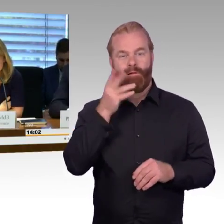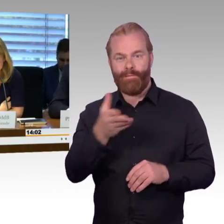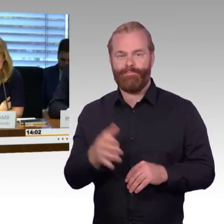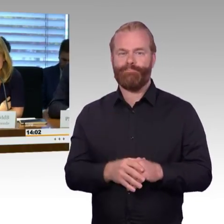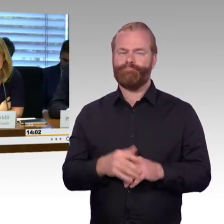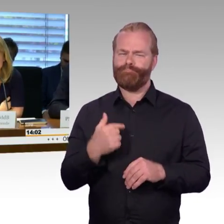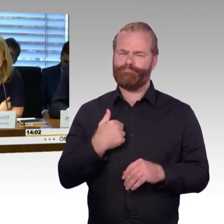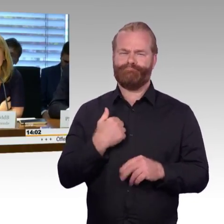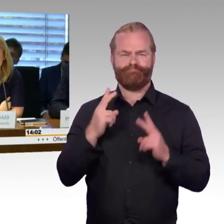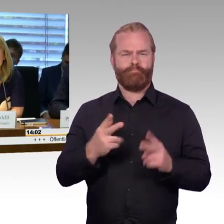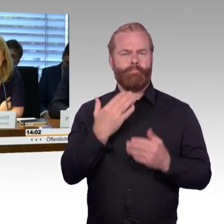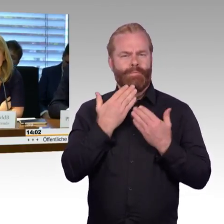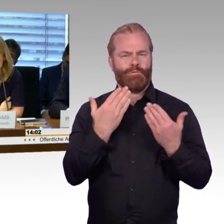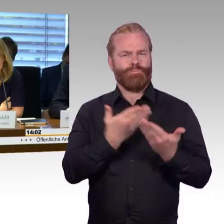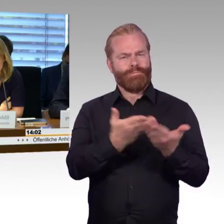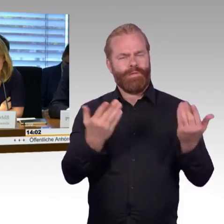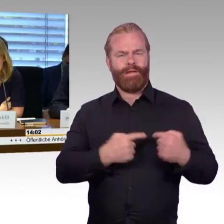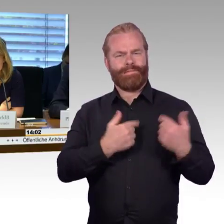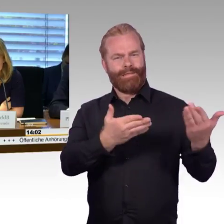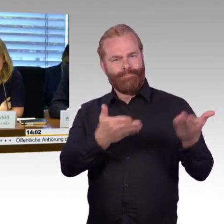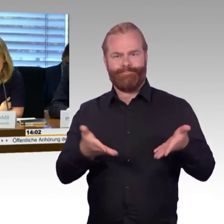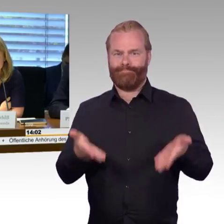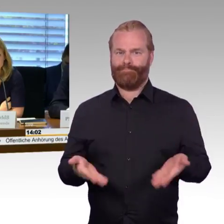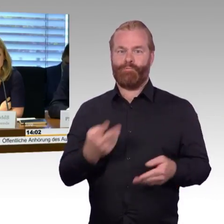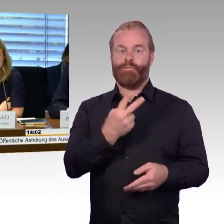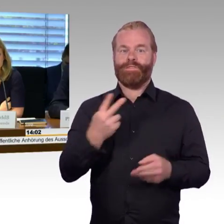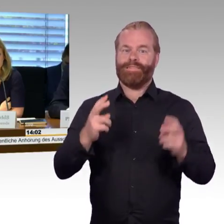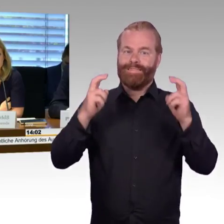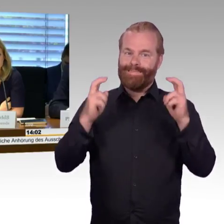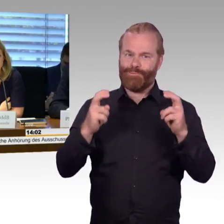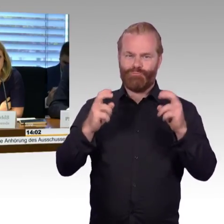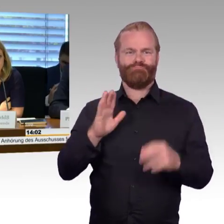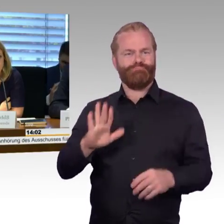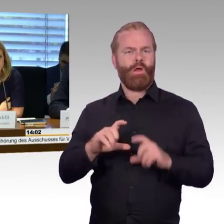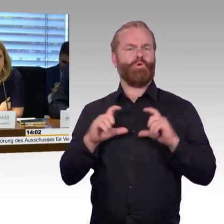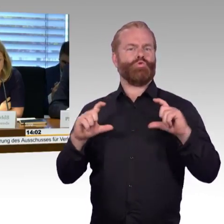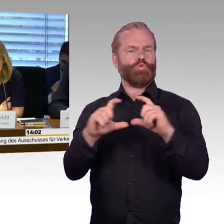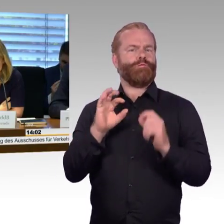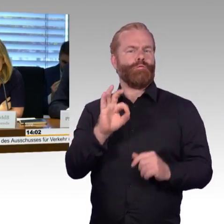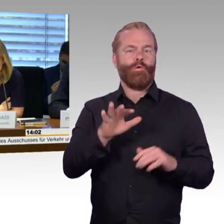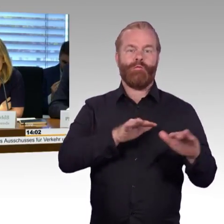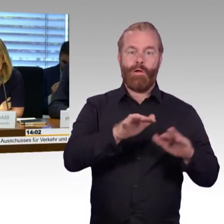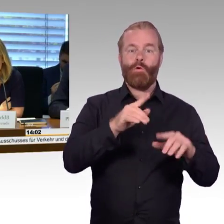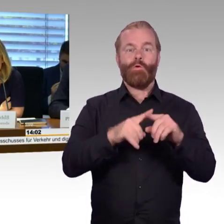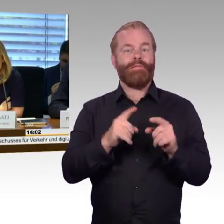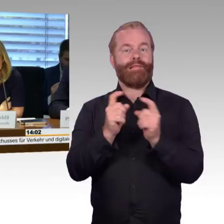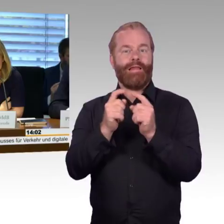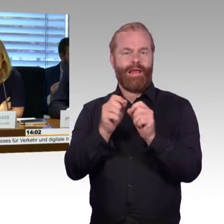zu dem Thema Barrierefreiheit im Schienenverkehr. Zu unserer Anhörung darf ich ebenfalls ganz herzlich begrüßen